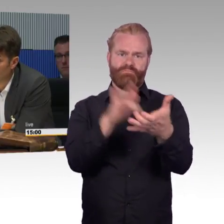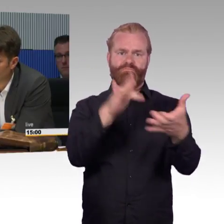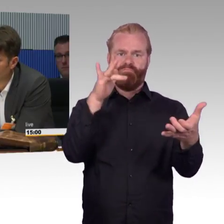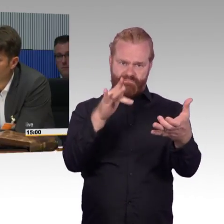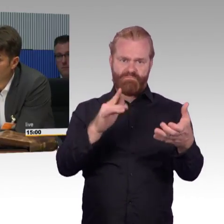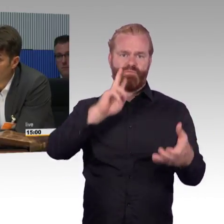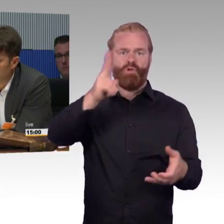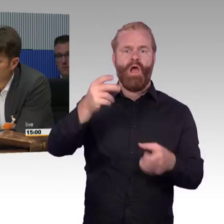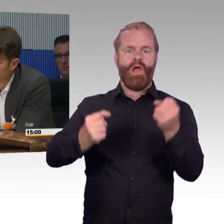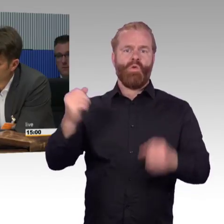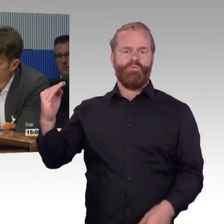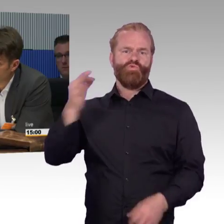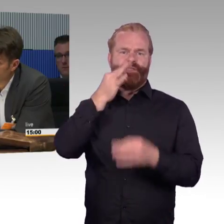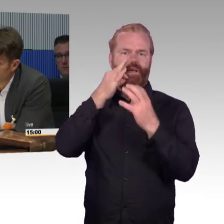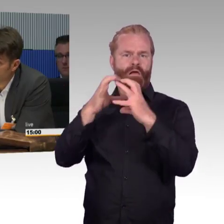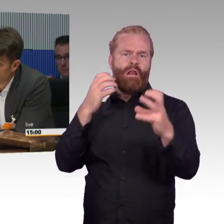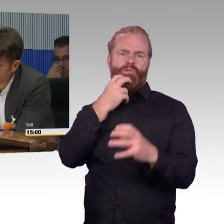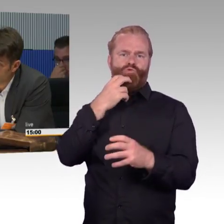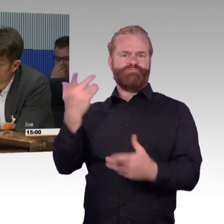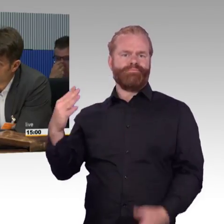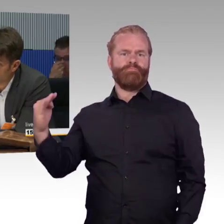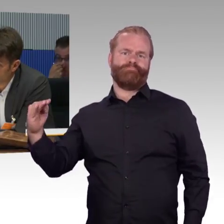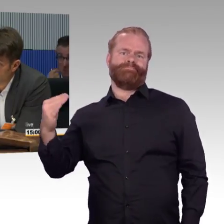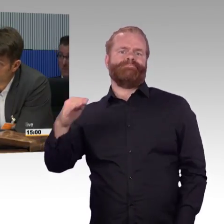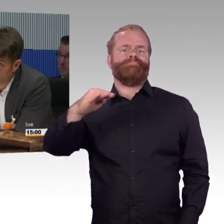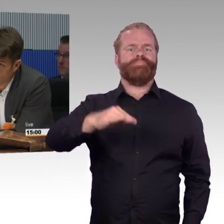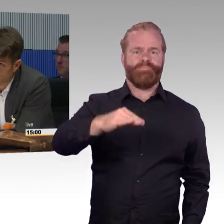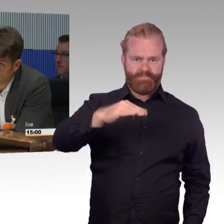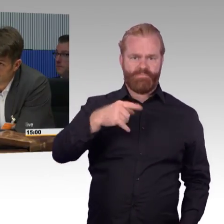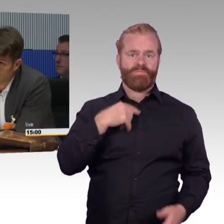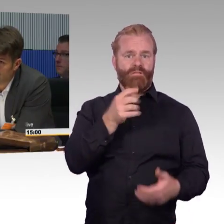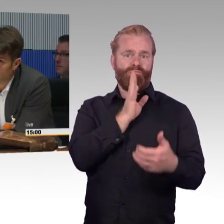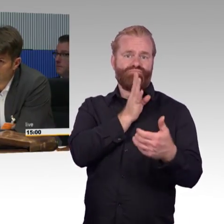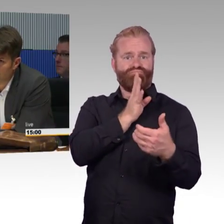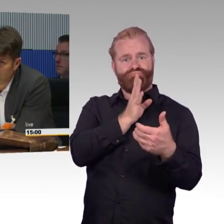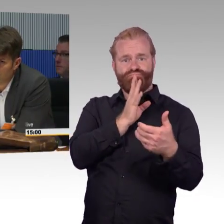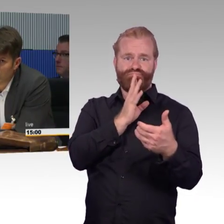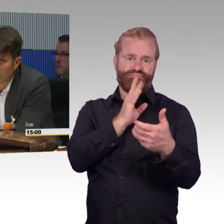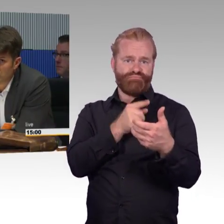der autonom fährt, und dieses Fahrzeug bringt mich ohne Umsteigen an das Ziel, wo ich möchte. Das ist vielleicht für Langstrecke